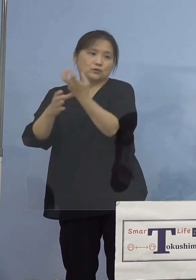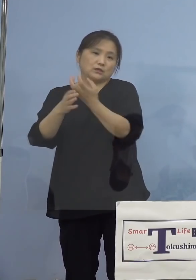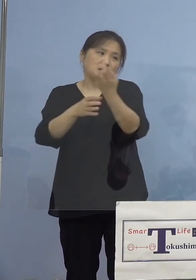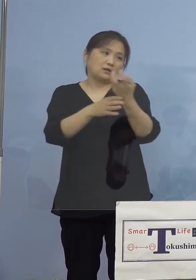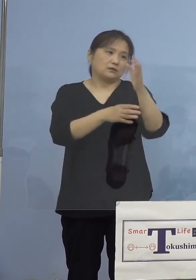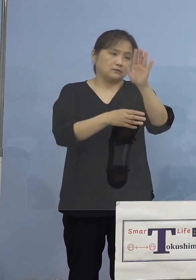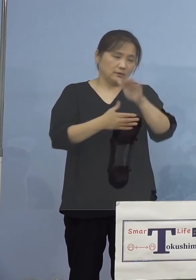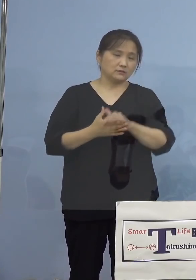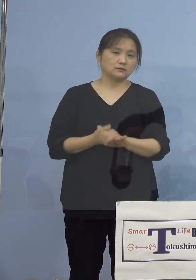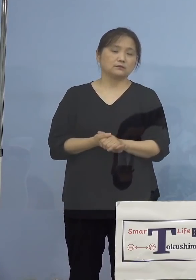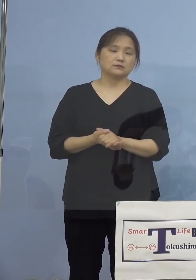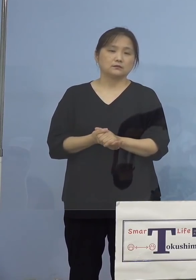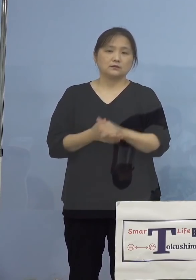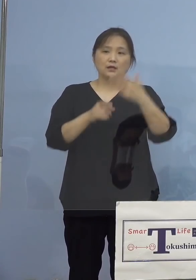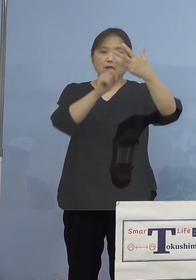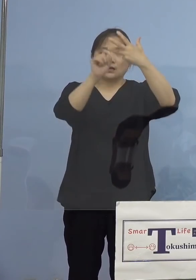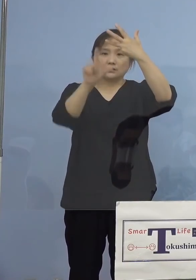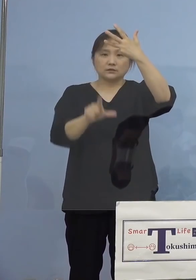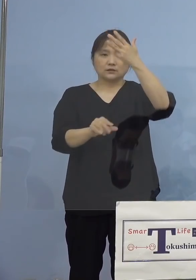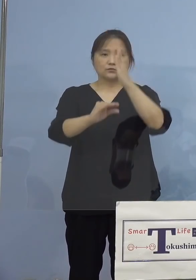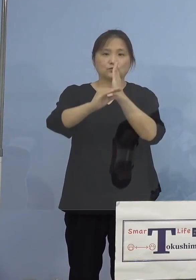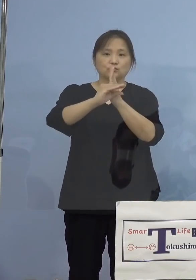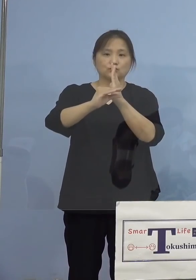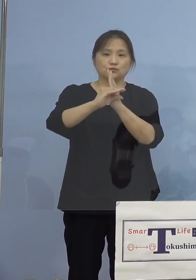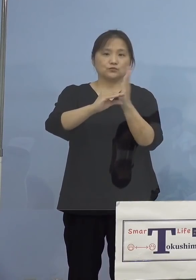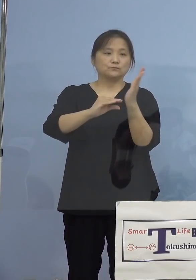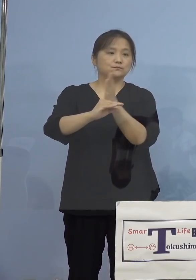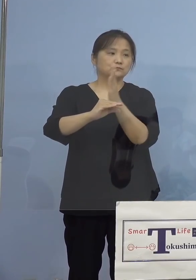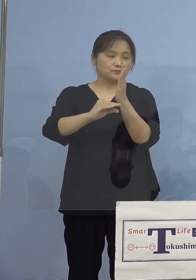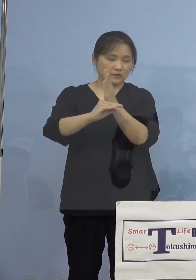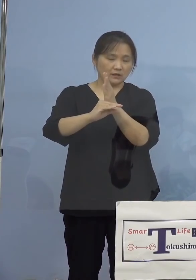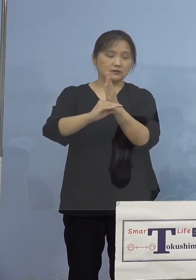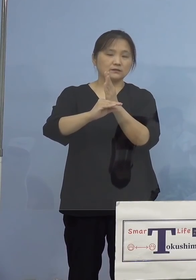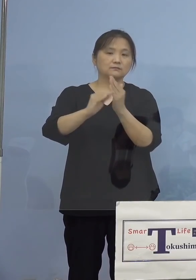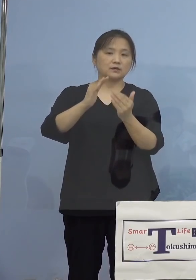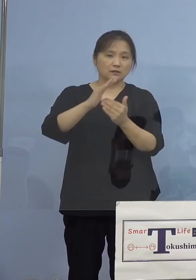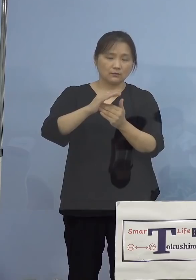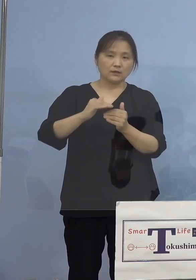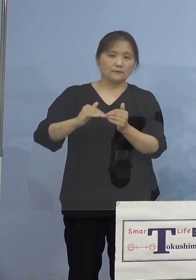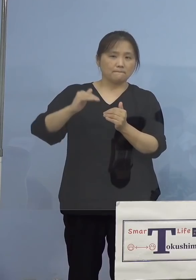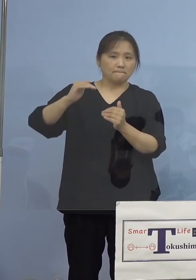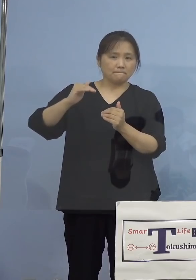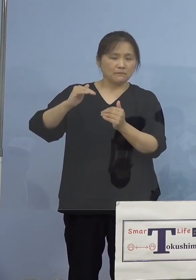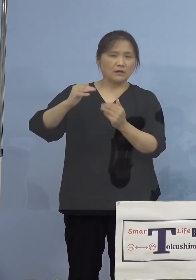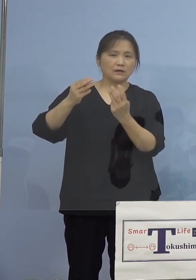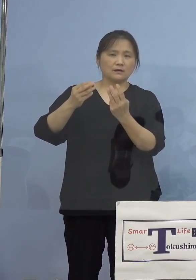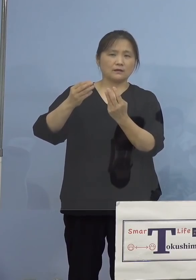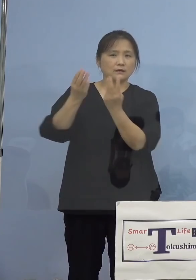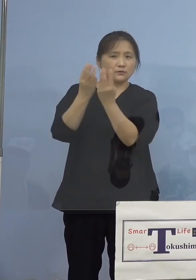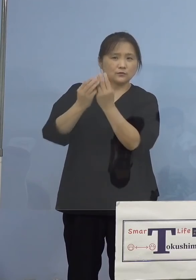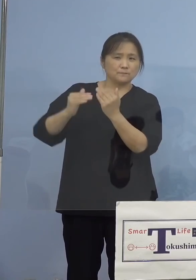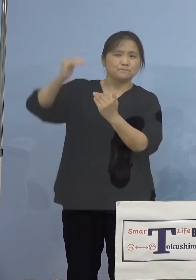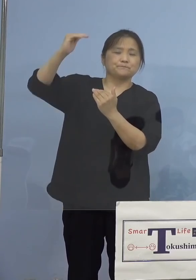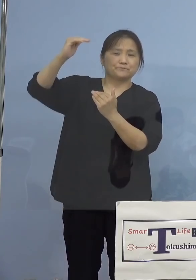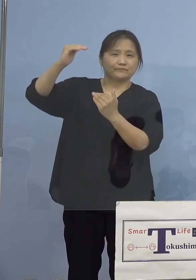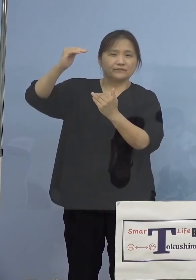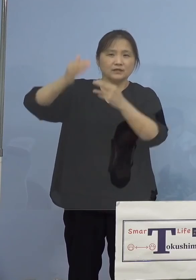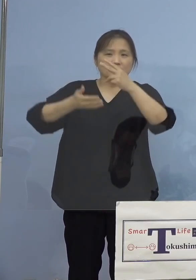続きまして8月の中旬までは高い水準を 示しておりました飲食店関係の